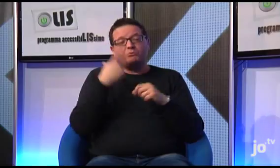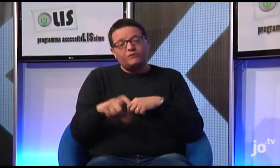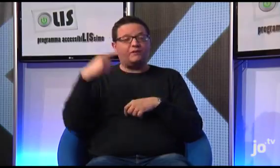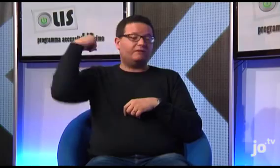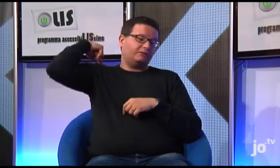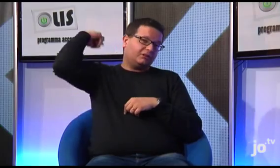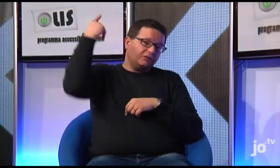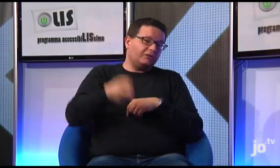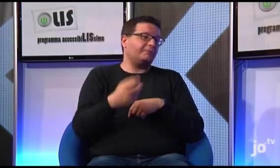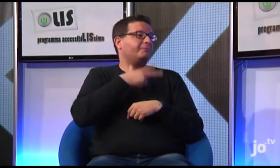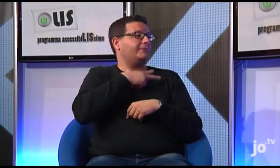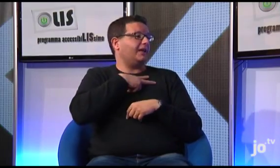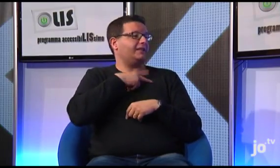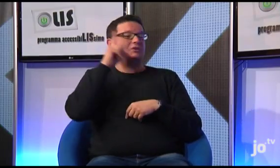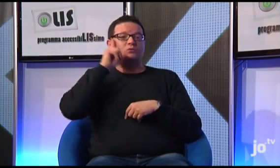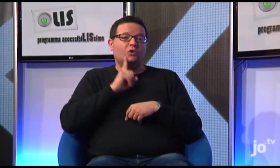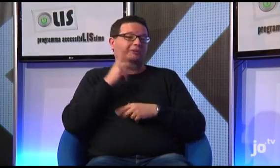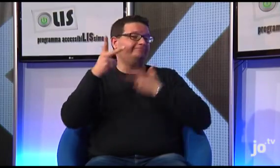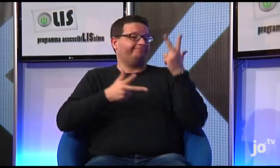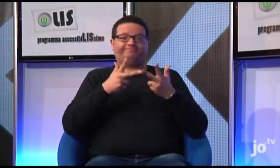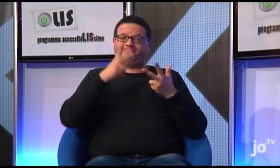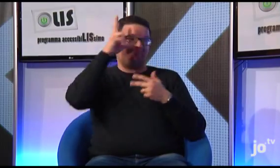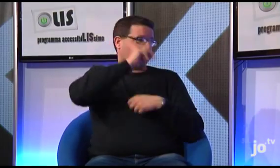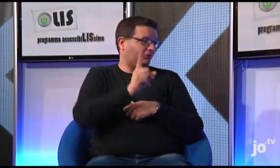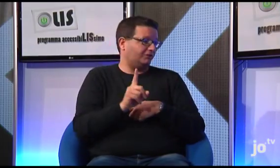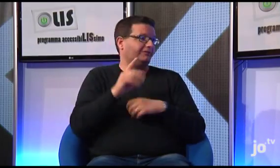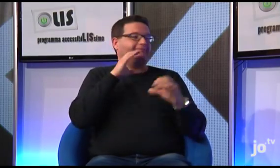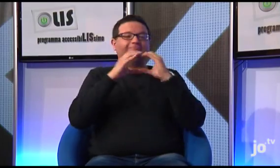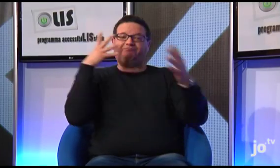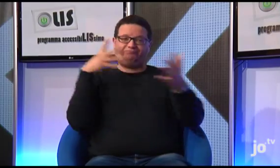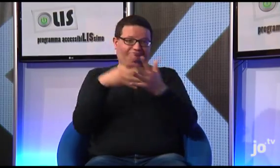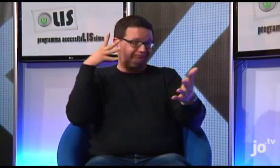le suore non conoscendo la lingua dei segni avevano molte difficoltà di comunicazione con i sordi,